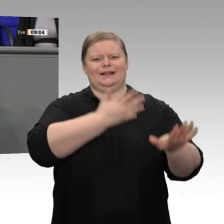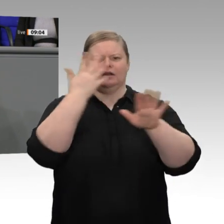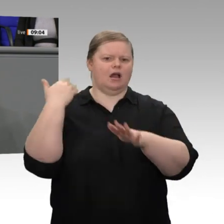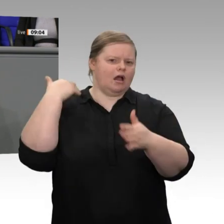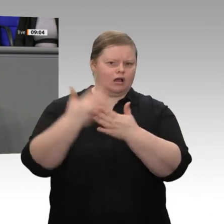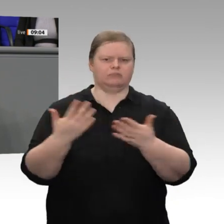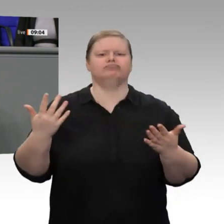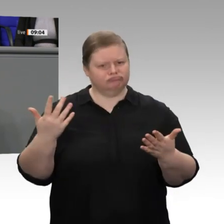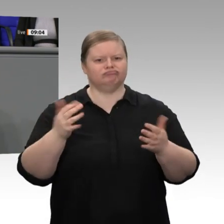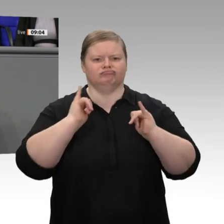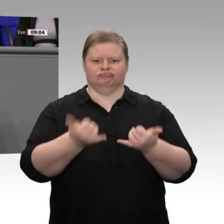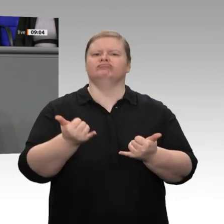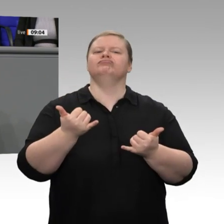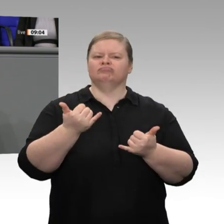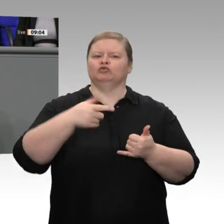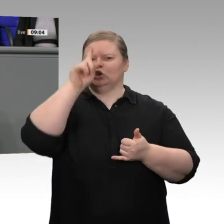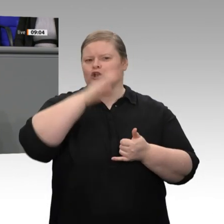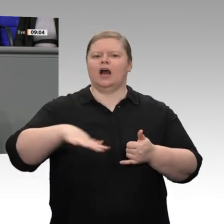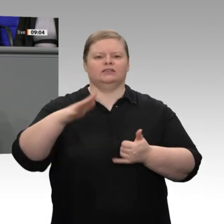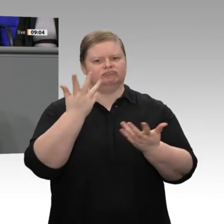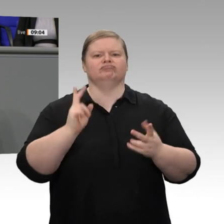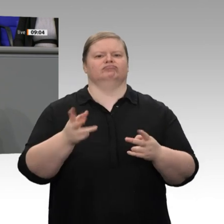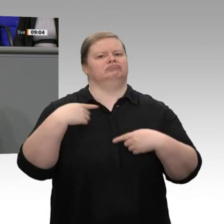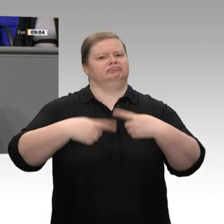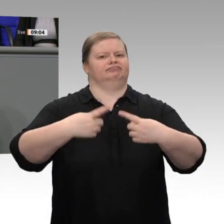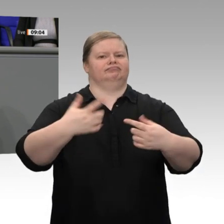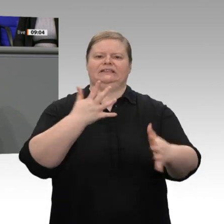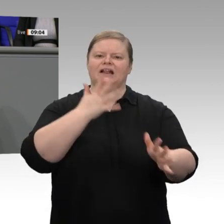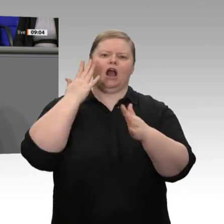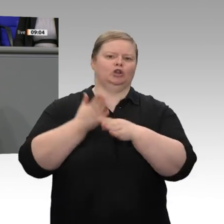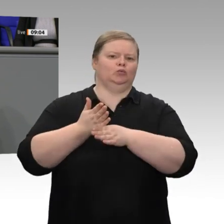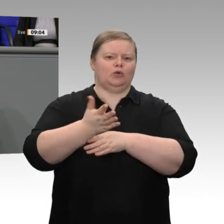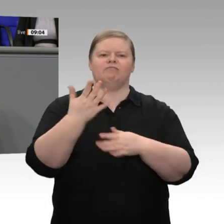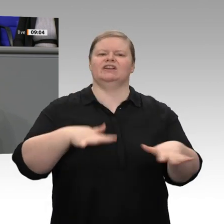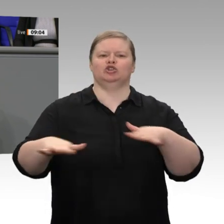Wiedervereinigung und darüber hinaus der längste Aufschwung seit 1966, also seit